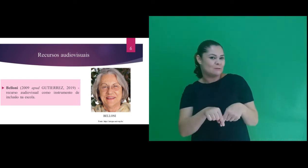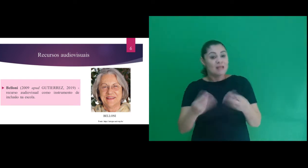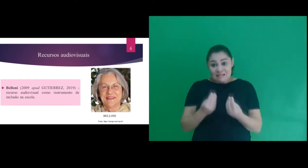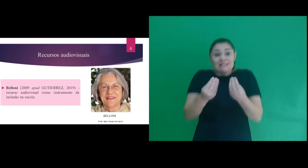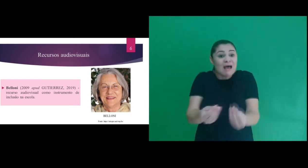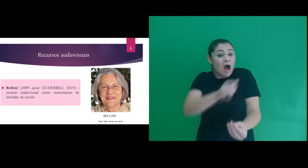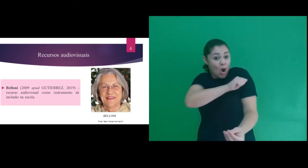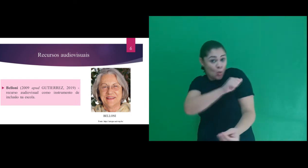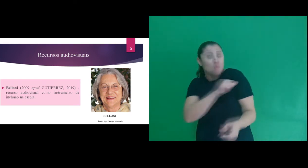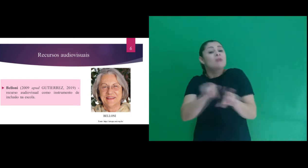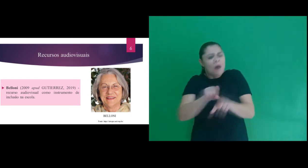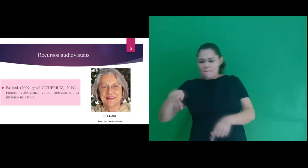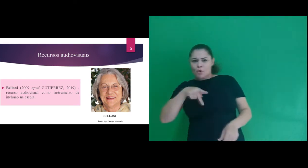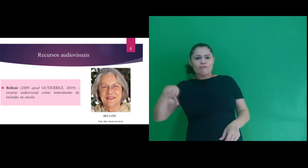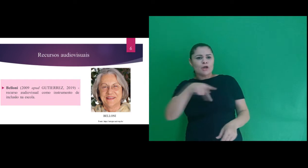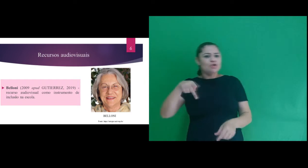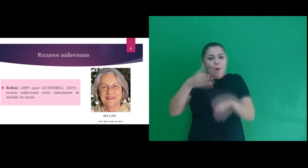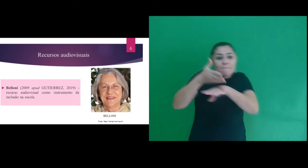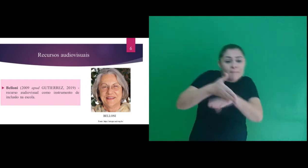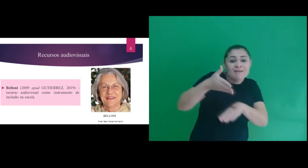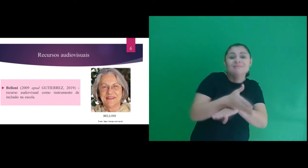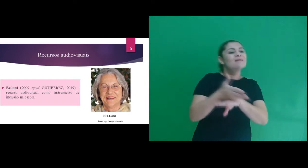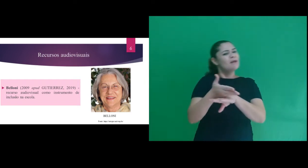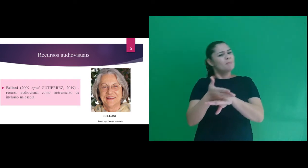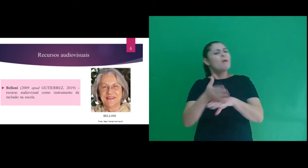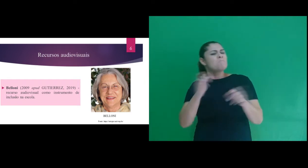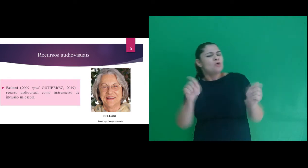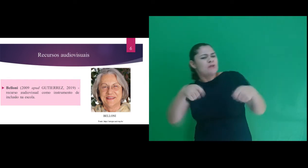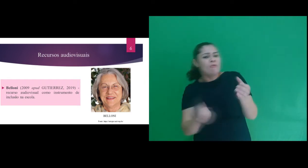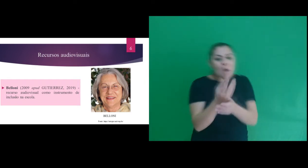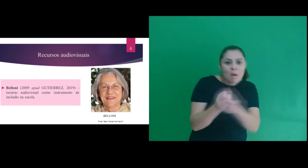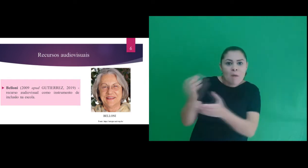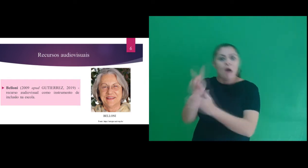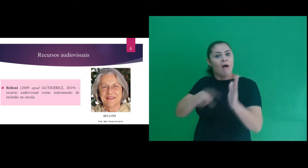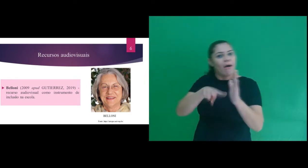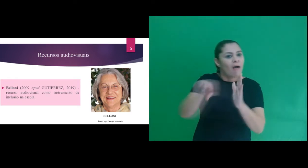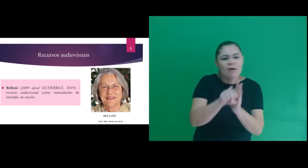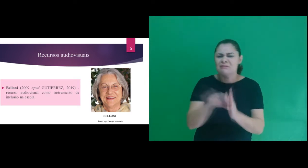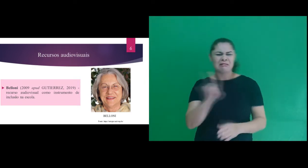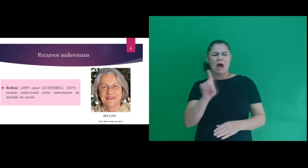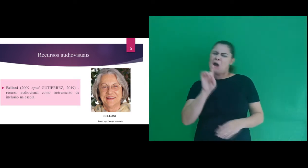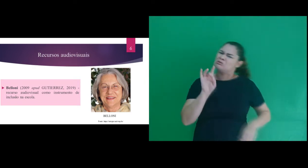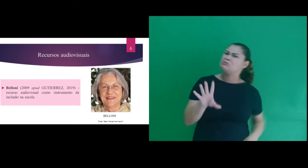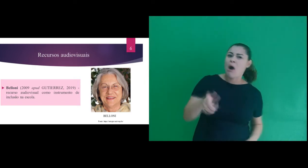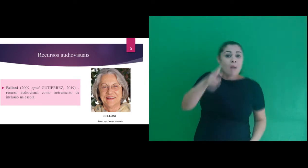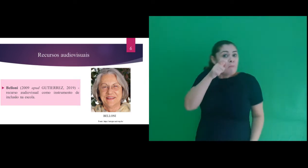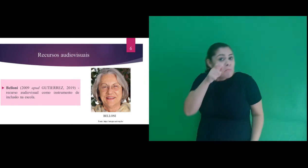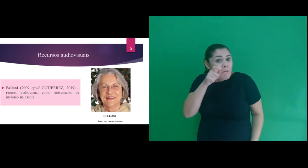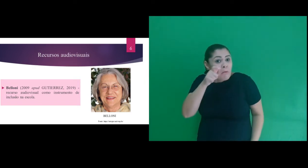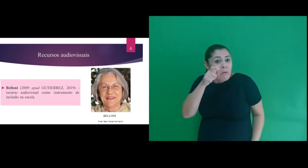instrumento de inclusão na escola, por propiciar que o aluno e professor participem e intervenham,